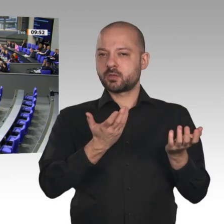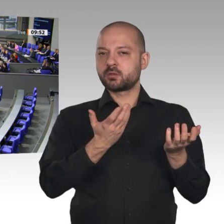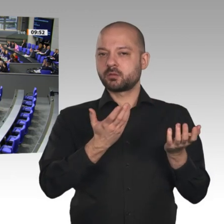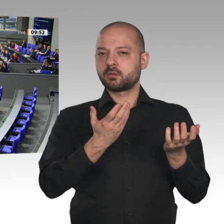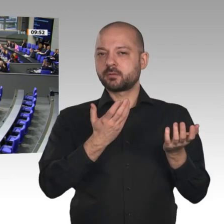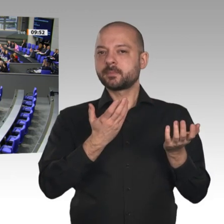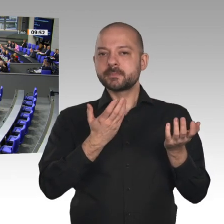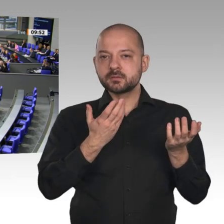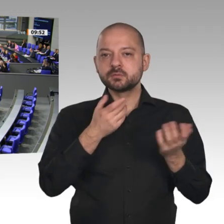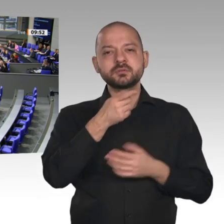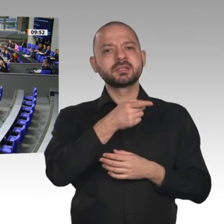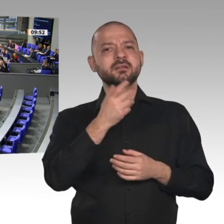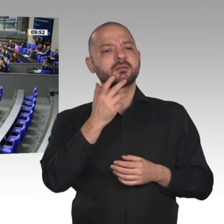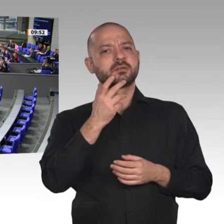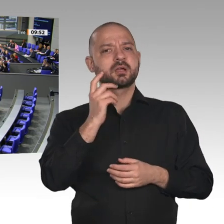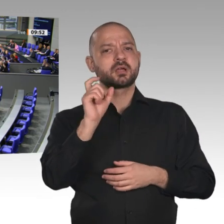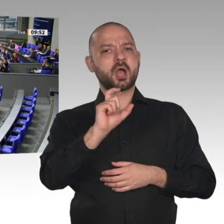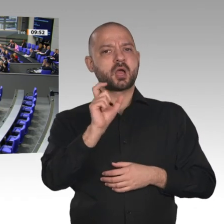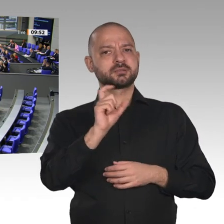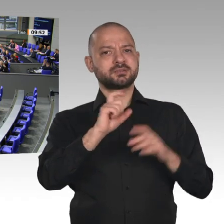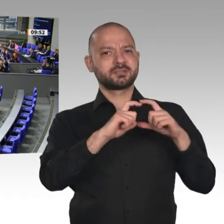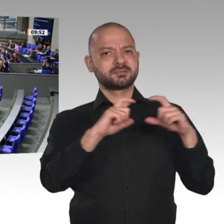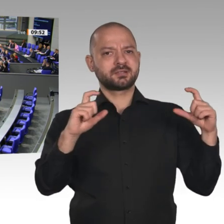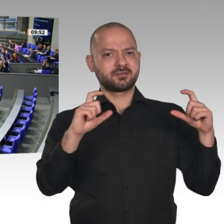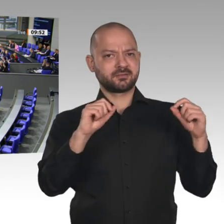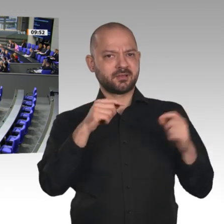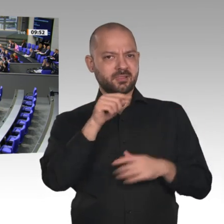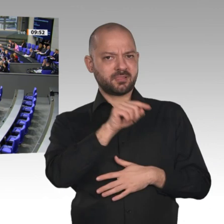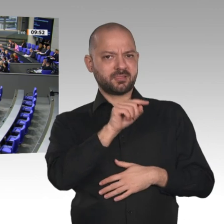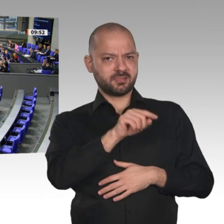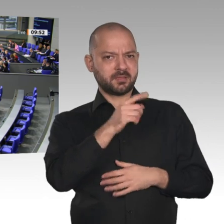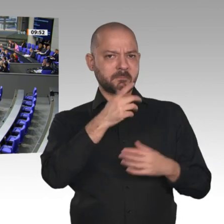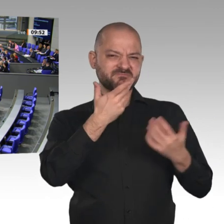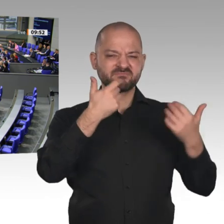Was für ein Unfug, meine Damen und Herren! Das steht sinnbildlich für Ihre unausgegorene